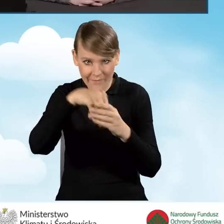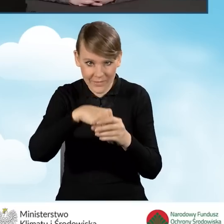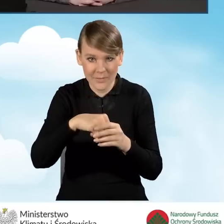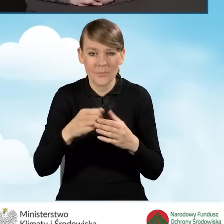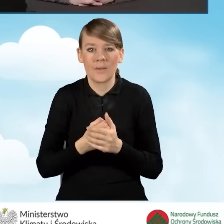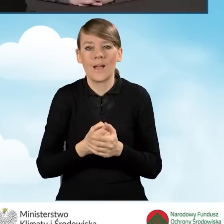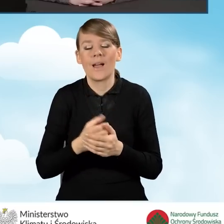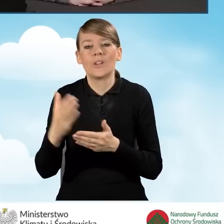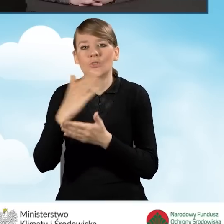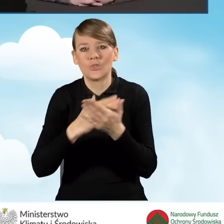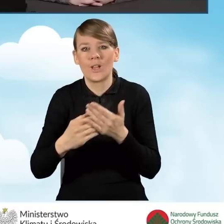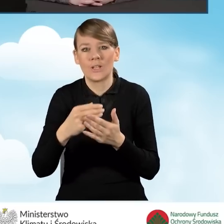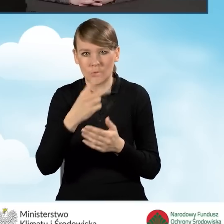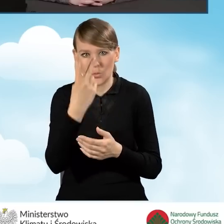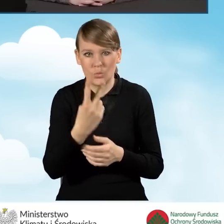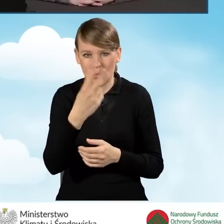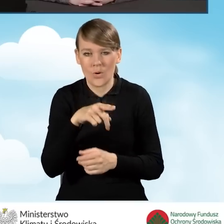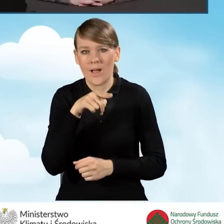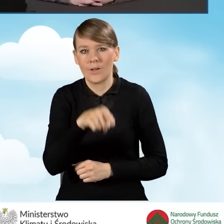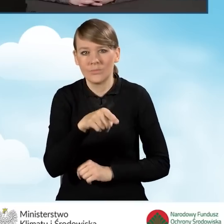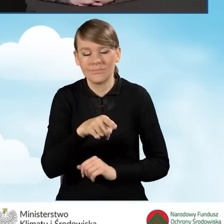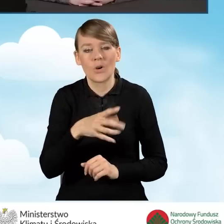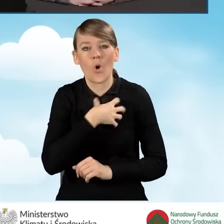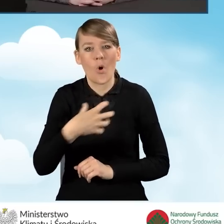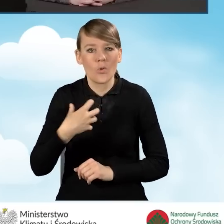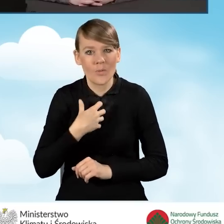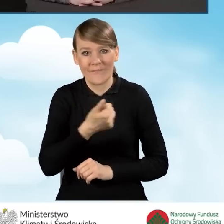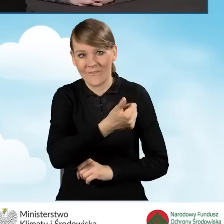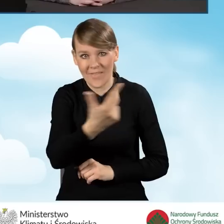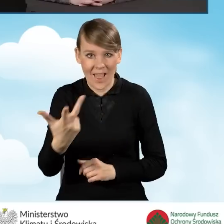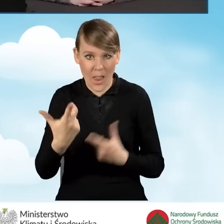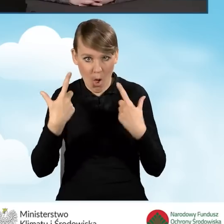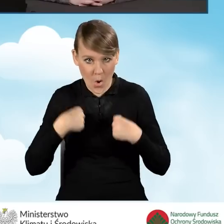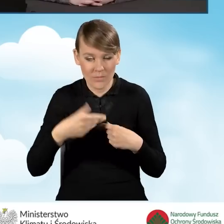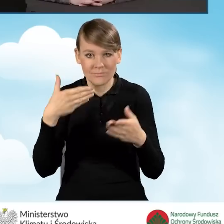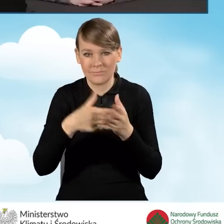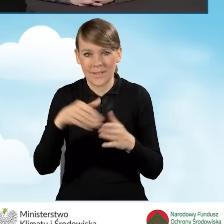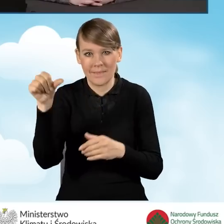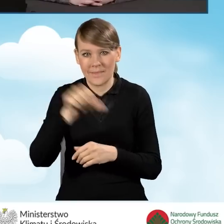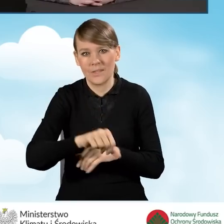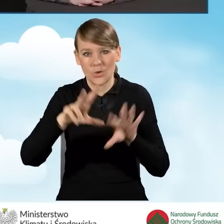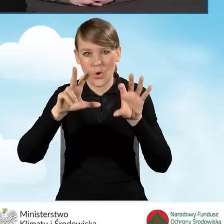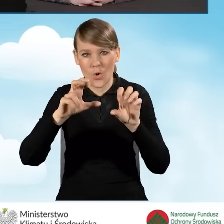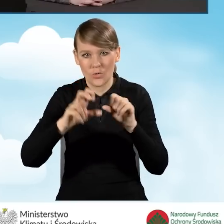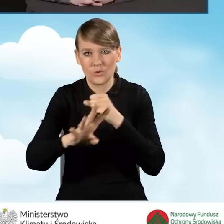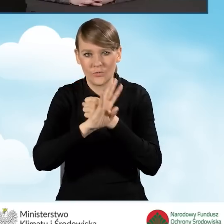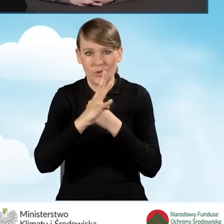i w części drugiej to jest dla gospodarstwa wieloosobowego do kwoty 1894 zł,